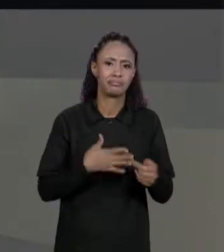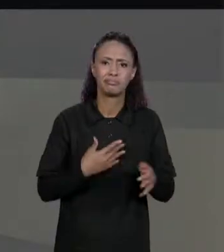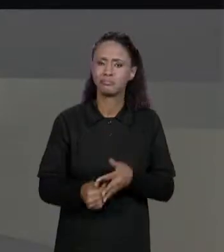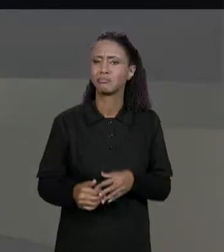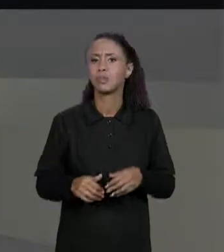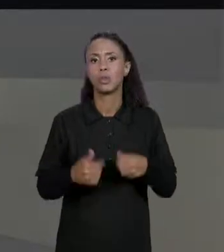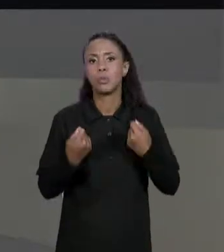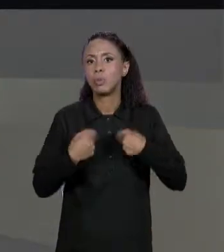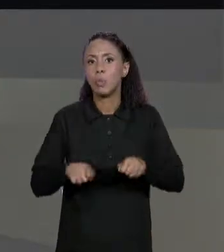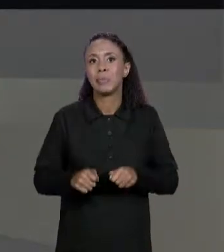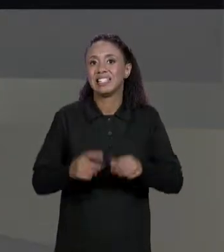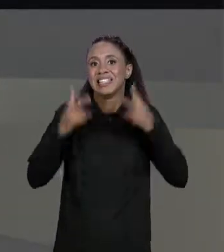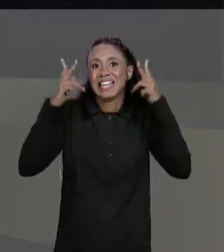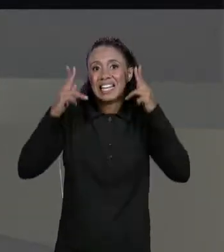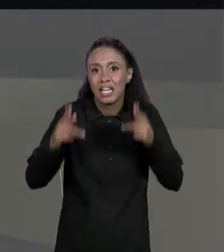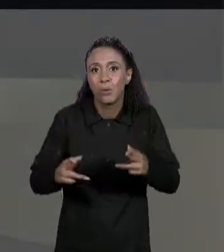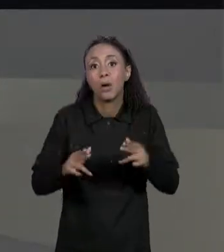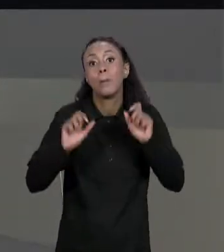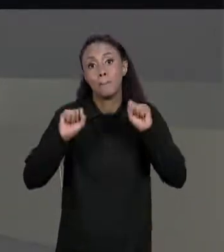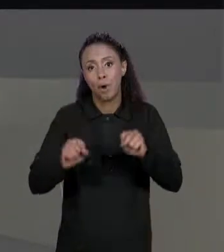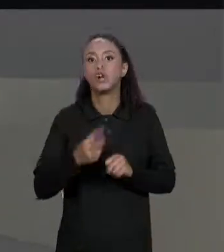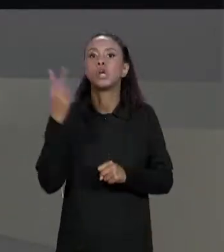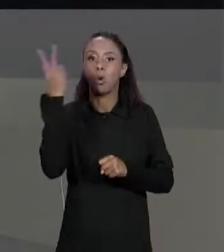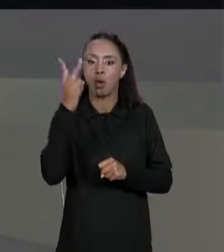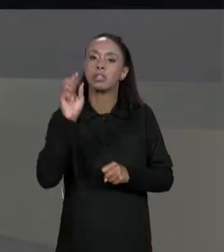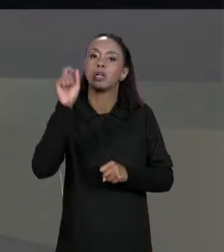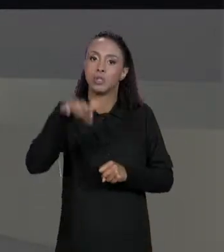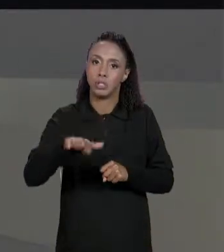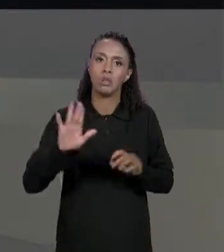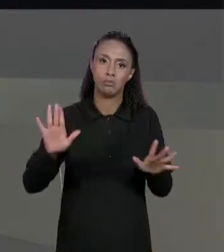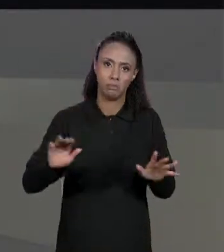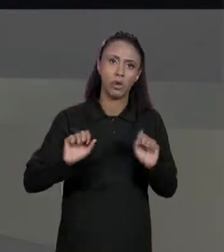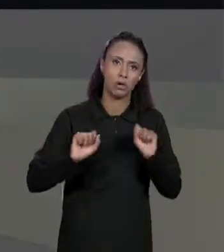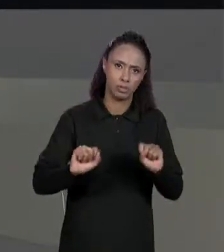SER QUADRADOS. PODEM SER QUADRADAS? PODEM SER DUAS MATRIZES 5 POR 5, 4 POR 4, MAS